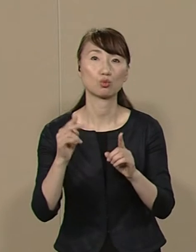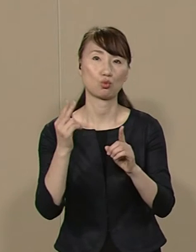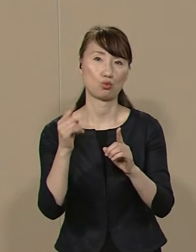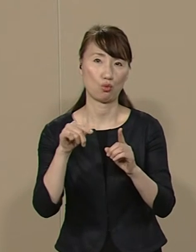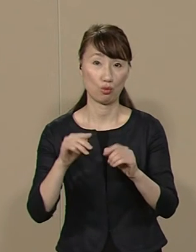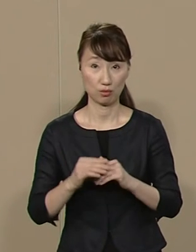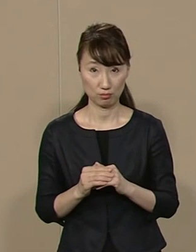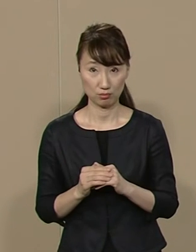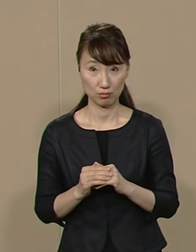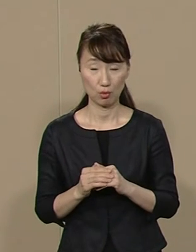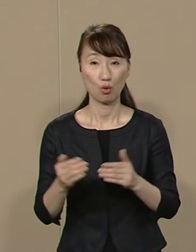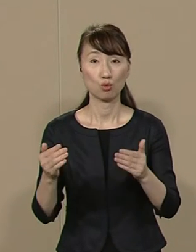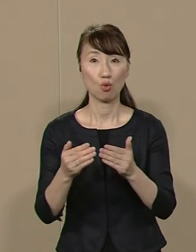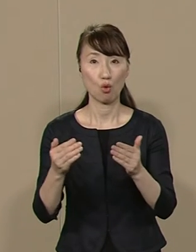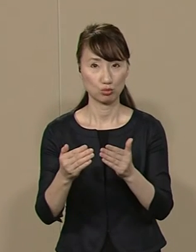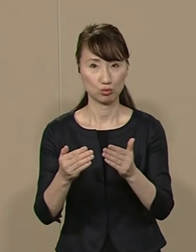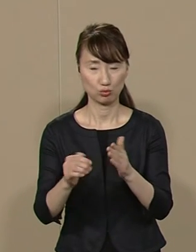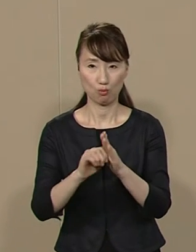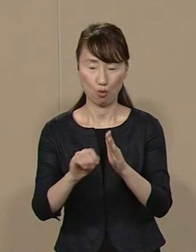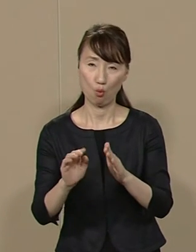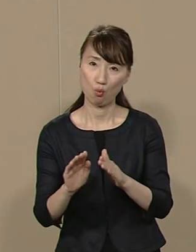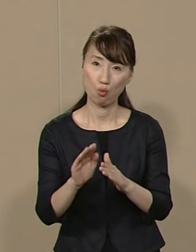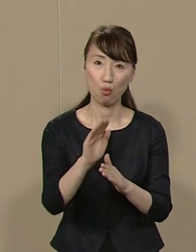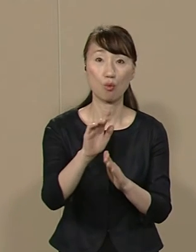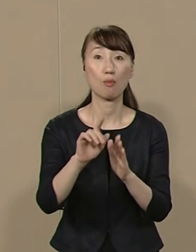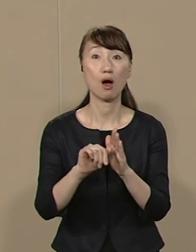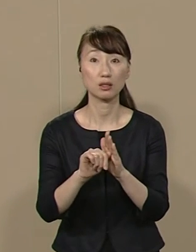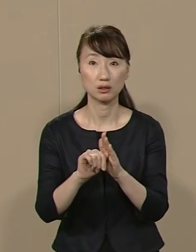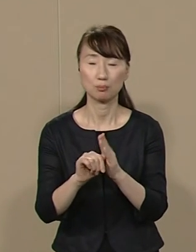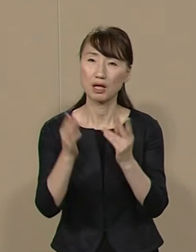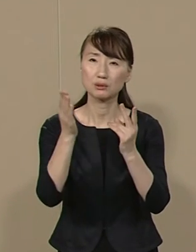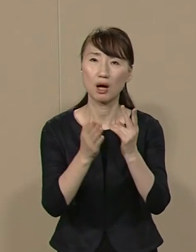業務の生産性を わずか２％向上することで